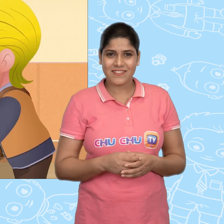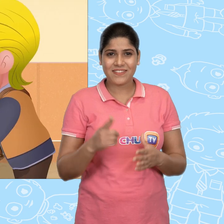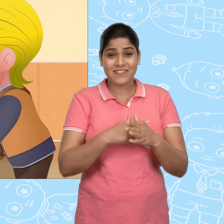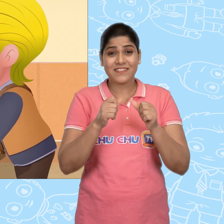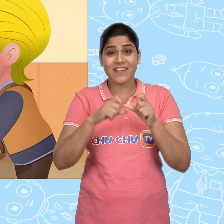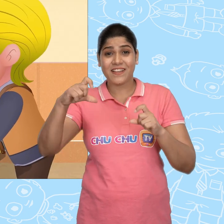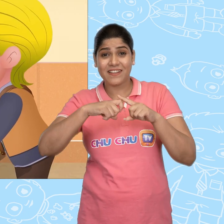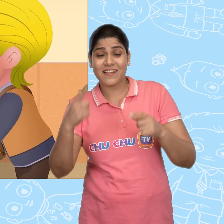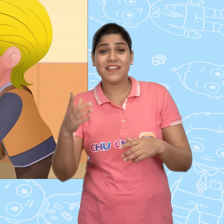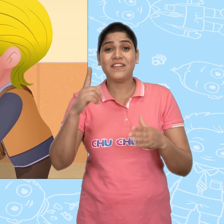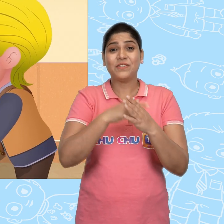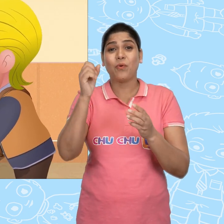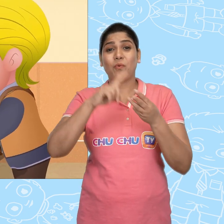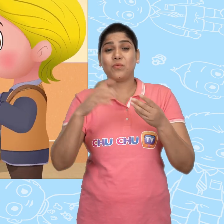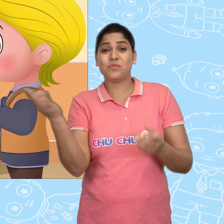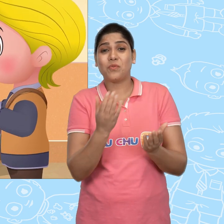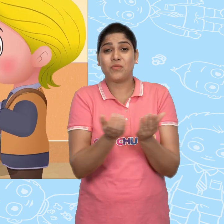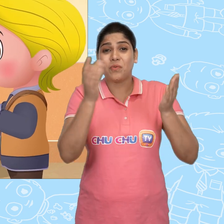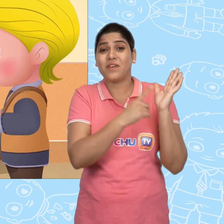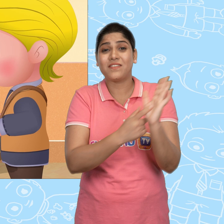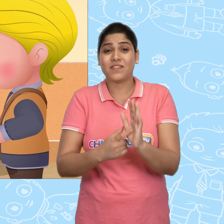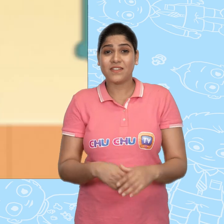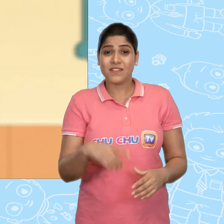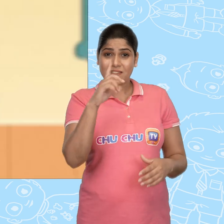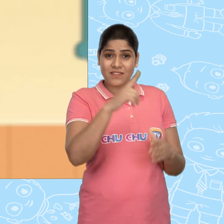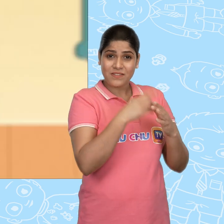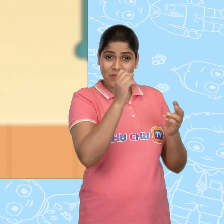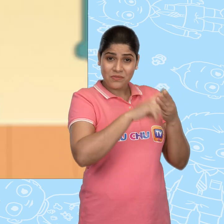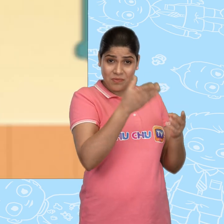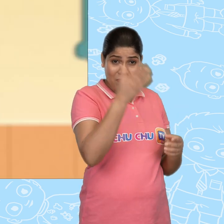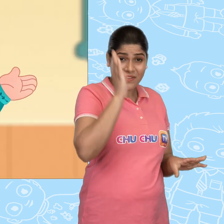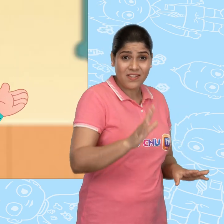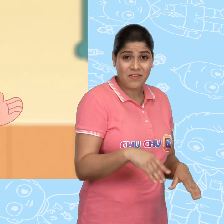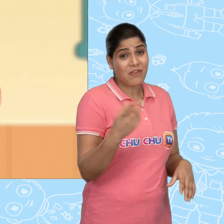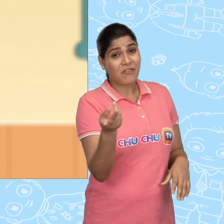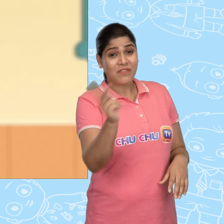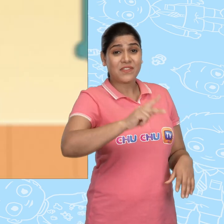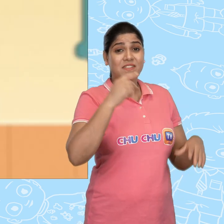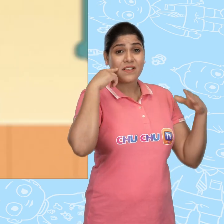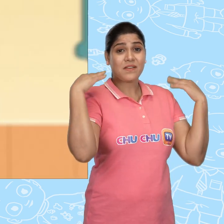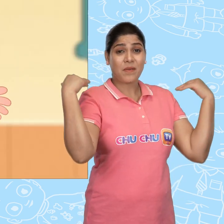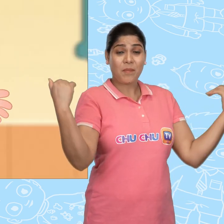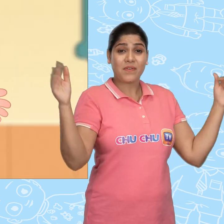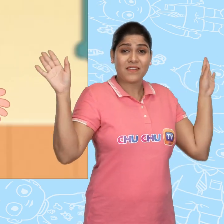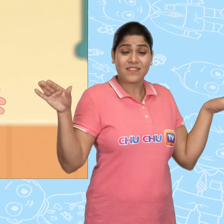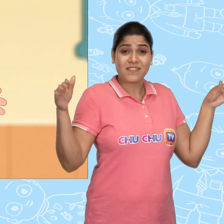तो Jack ने Joe को नया कटोरा दिखाया. Joe तुम्हे पता है मै फिर से परी से मिला!